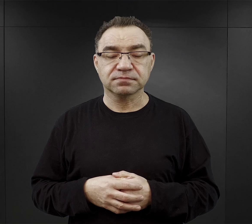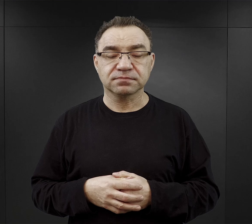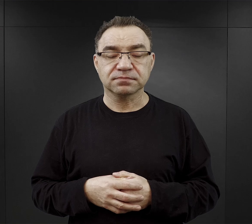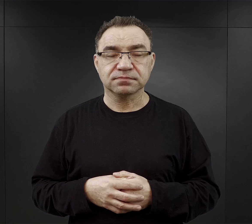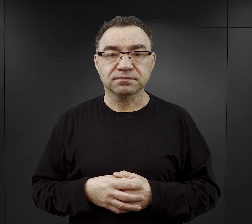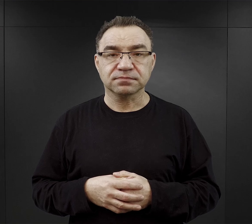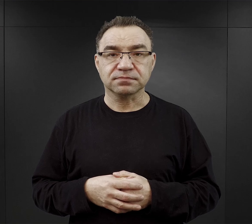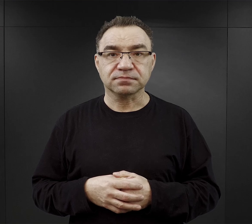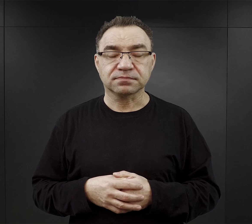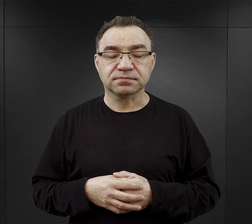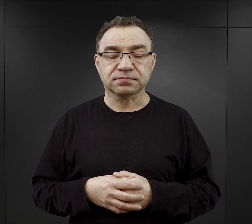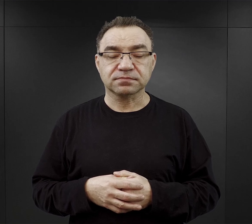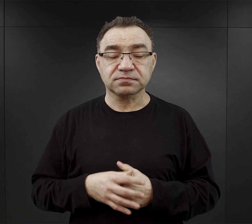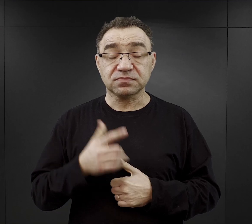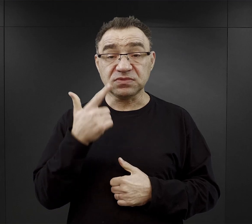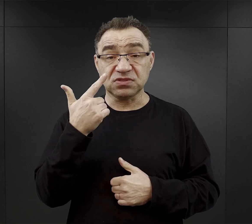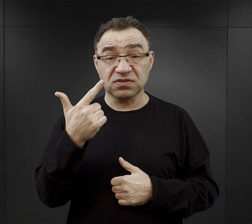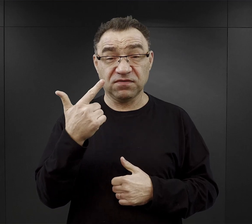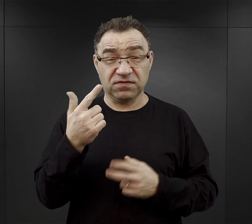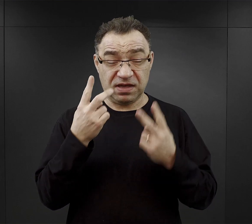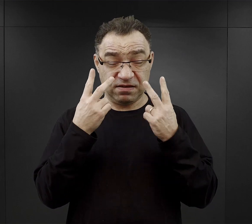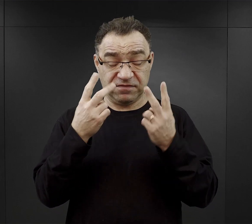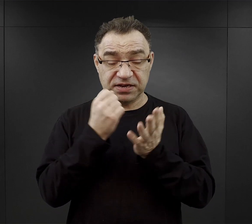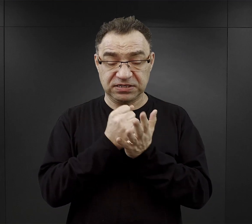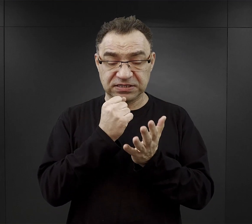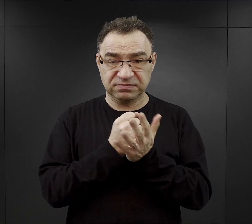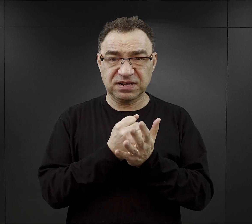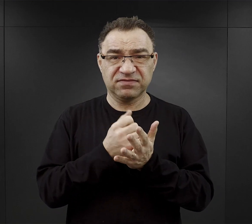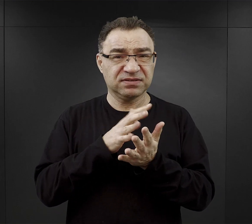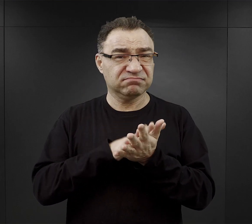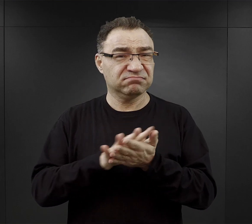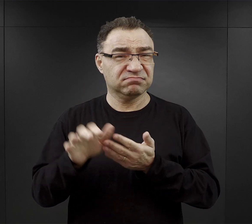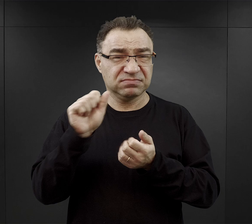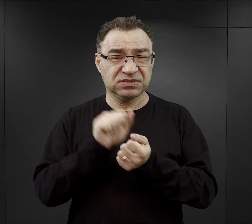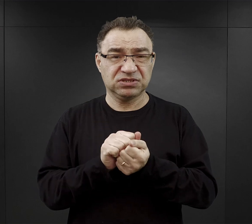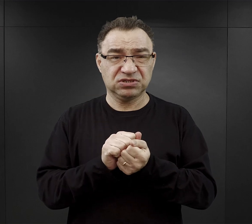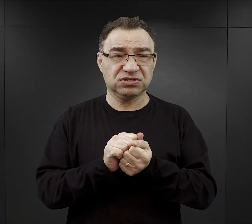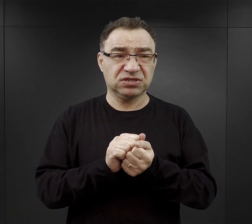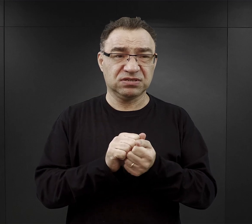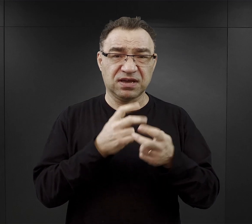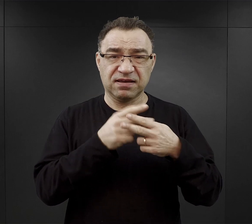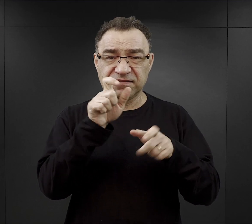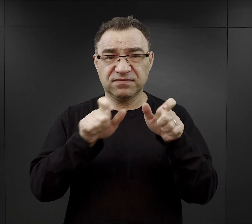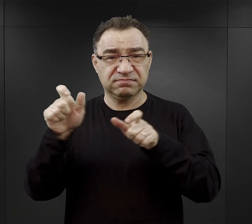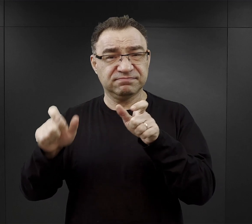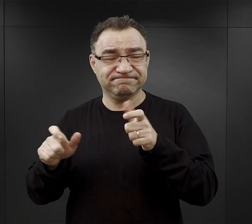Dwa niezwykle ważne czynniki wyniszczenia więźniów w obozie Auschwitz, to głód i niewolnicza praca.